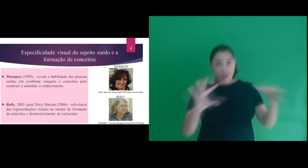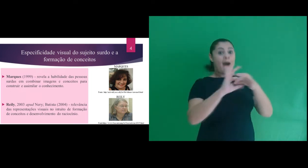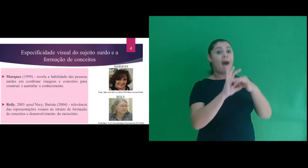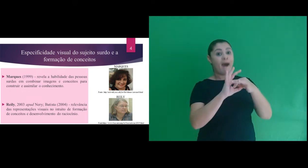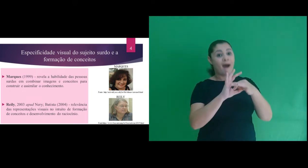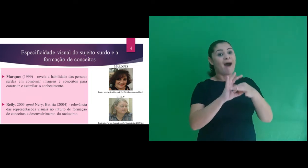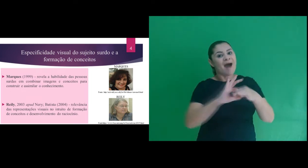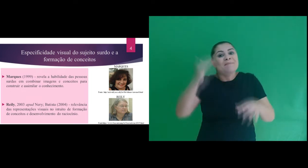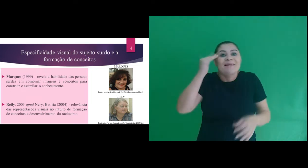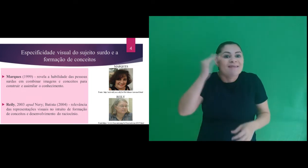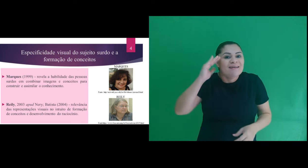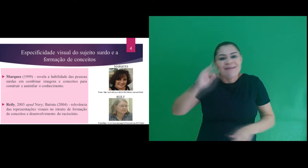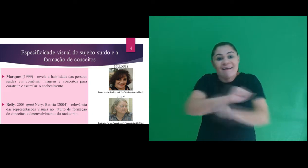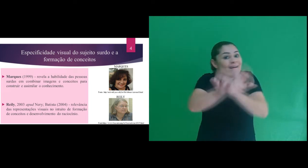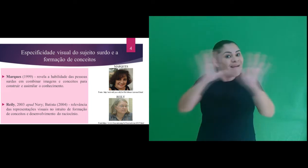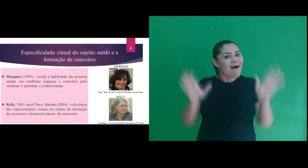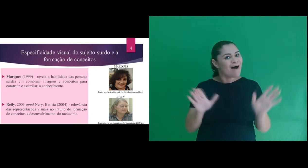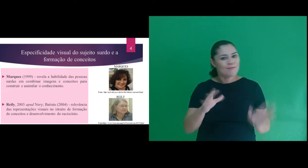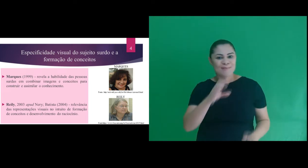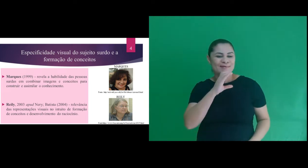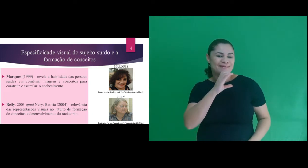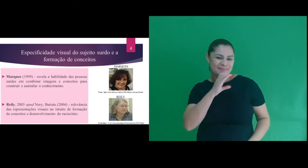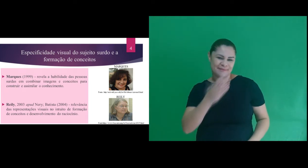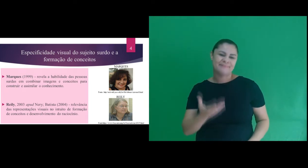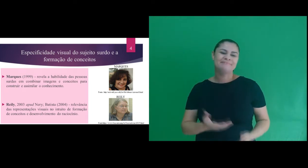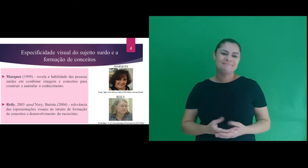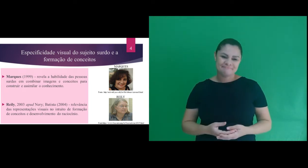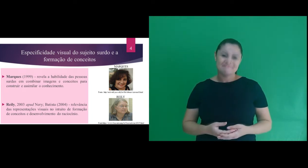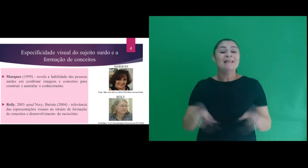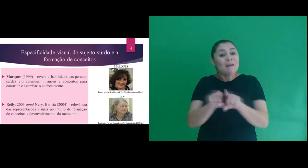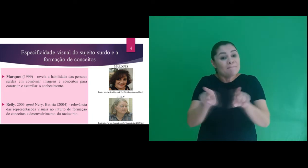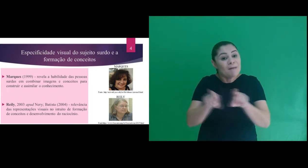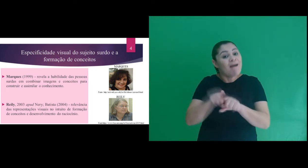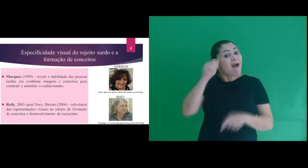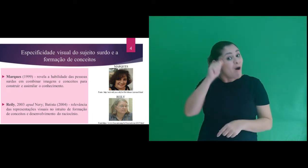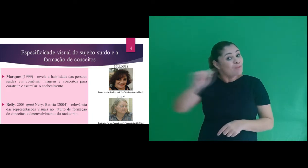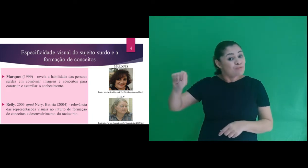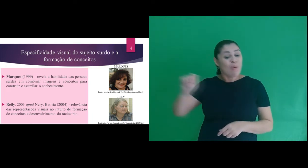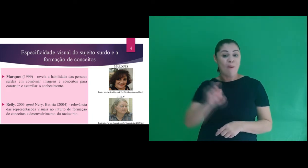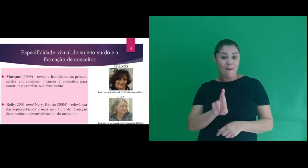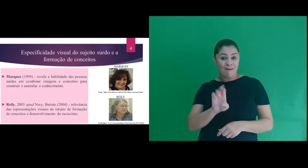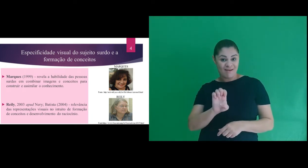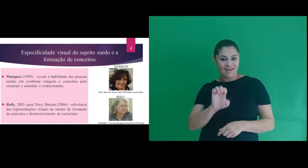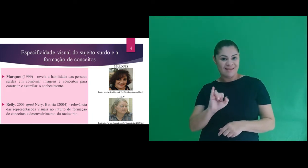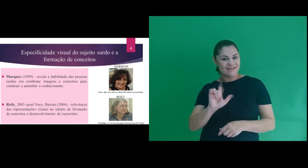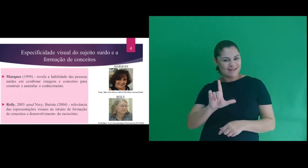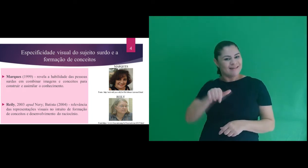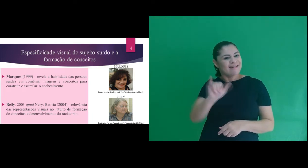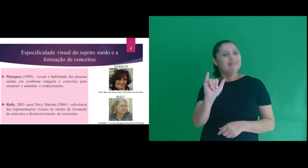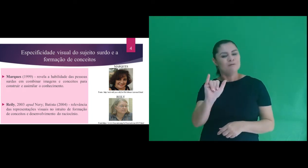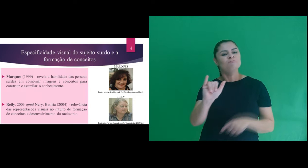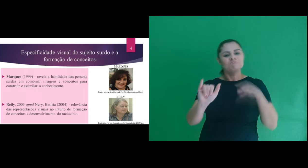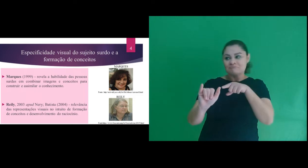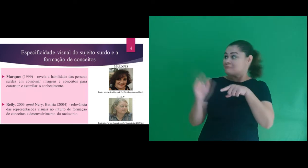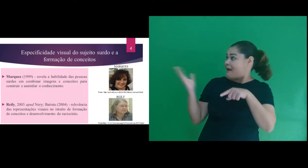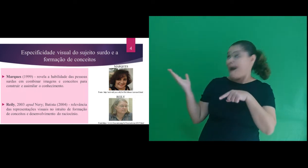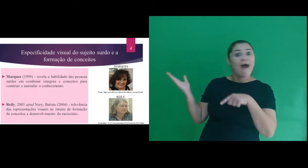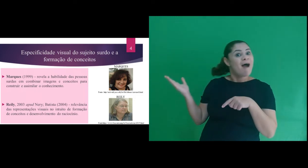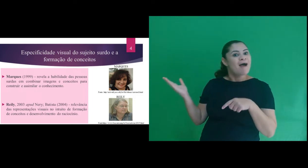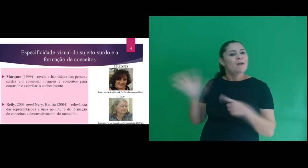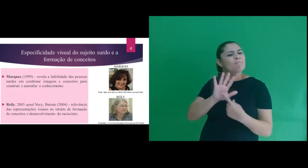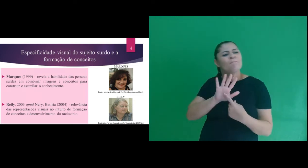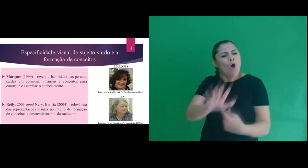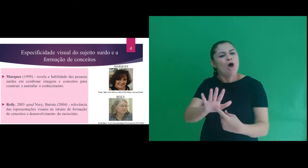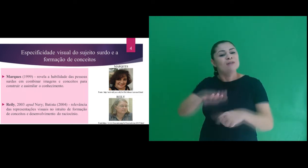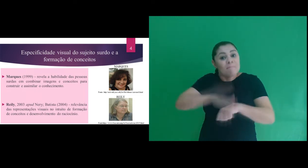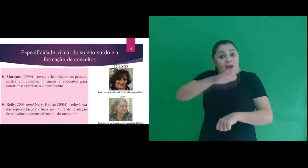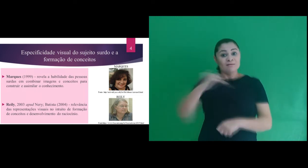para construir e assimilar conhecimento. Também trouxemos Reily, que menciona a relevância dada